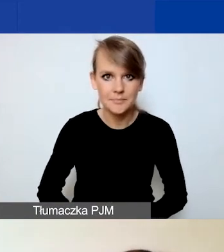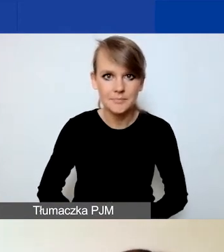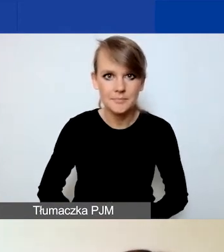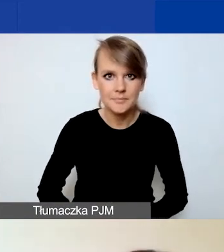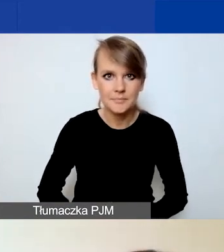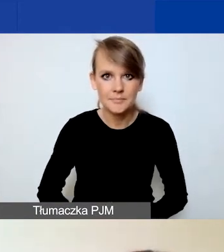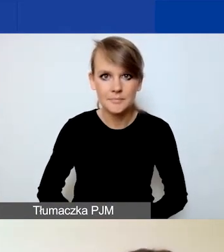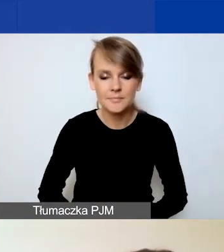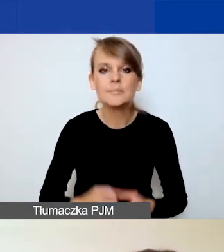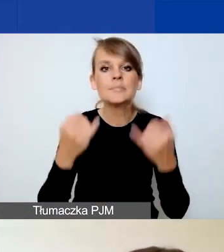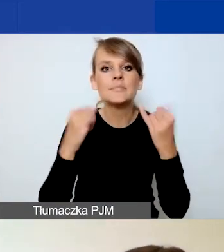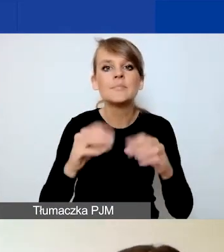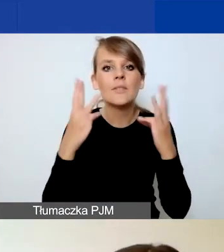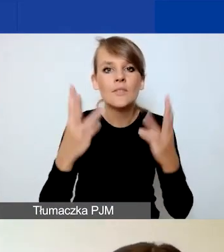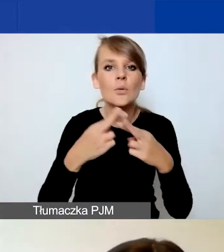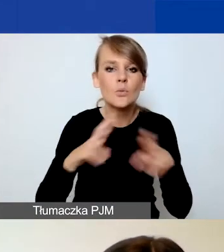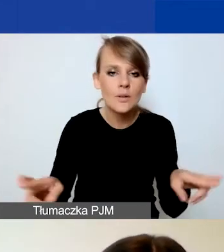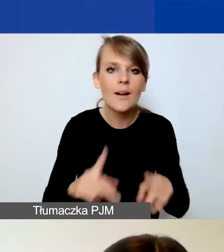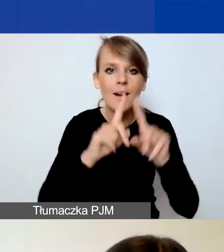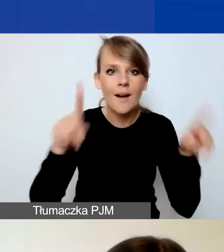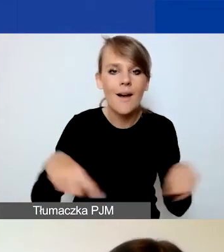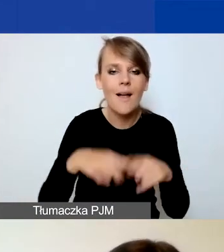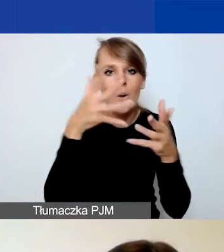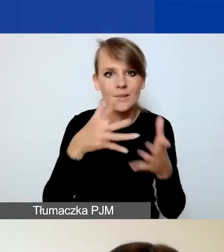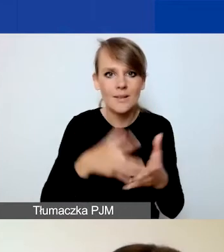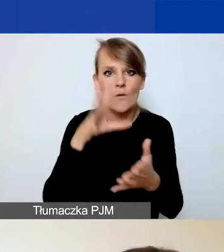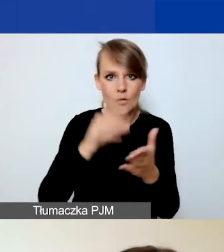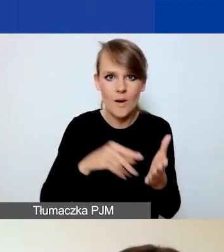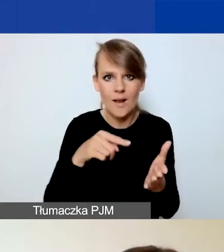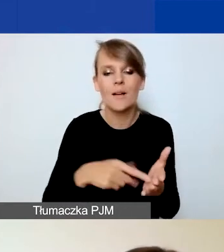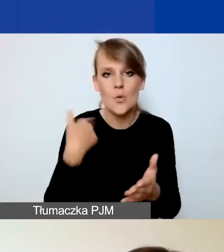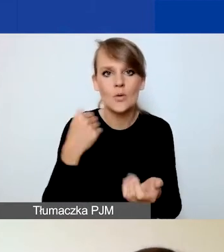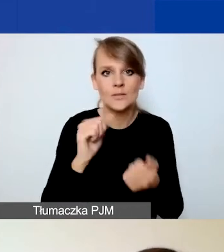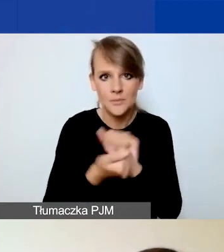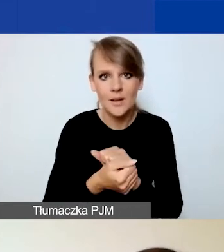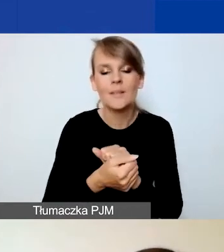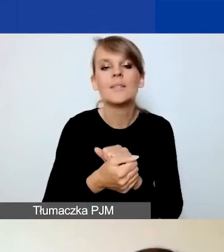Inne istotne różnice - karta oceny formalnej uległa zmianie, więc odsyłam do dokumentu.